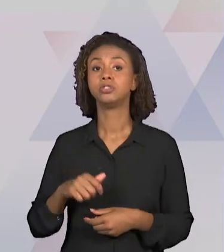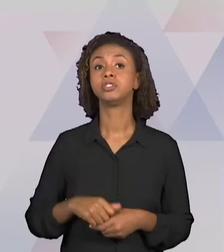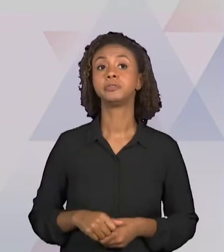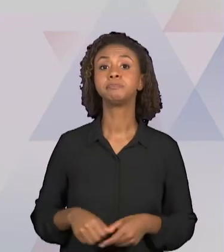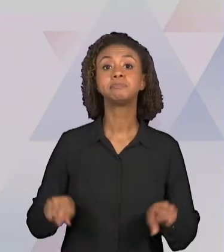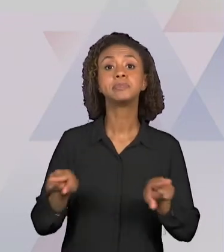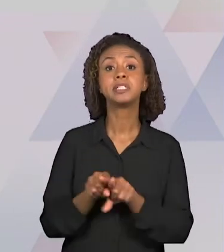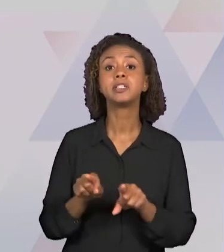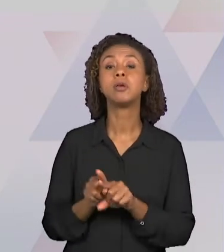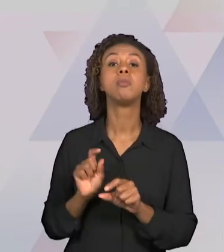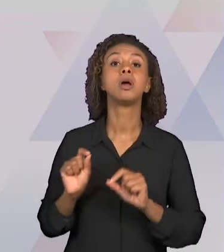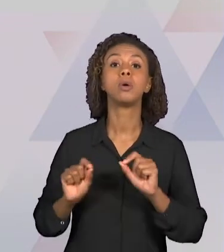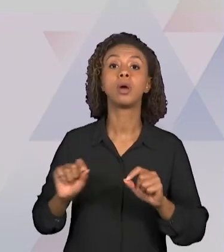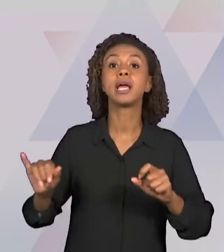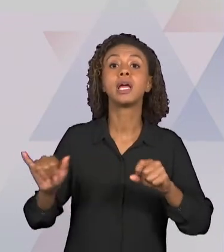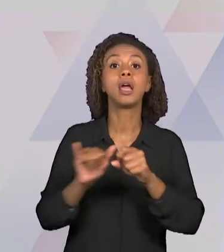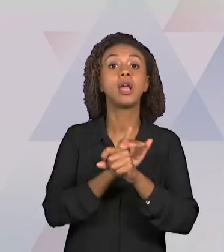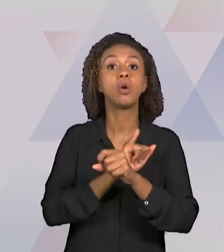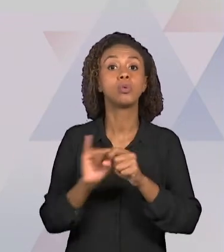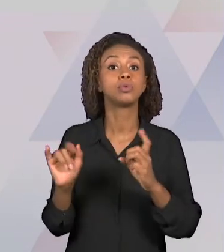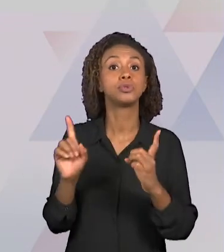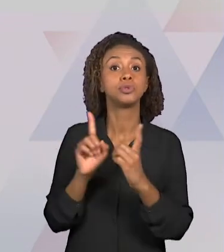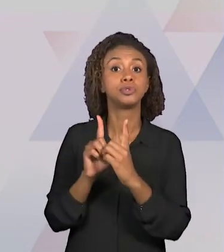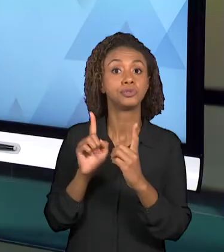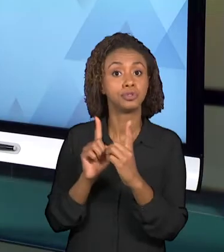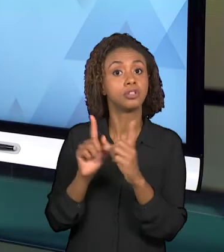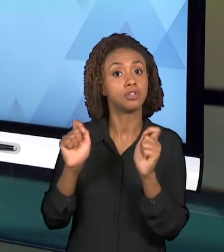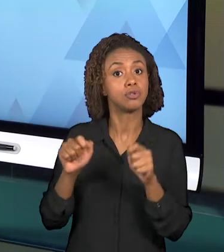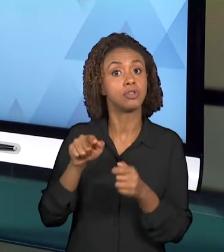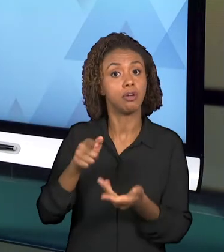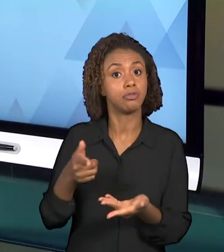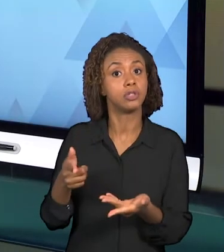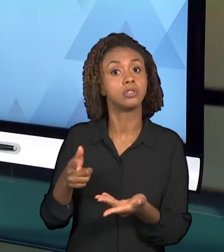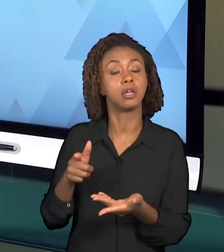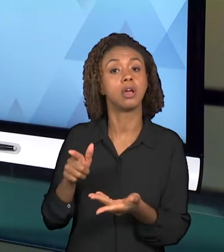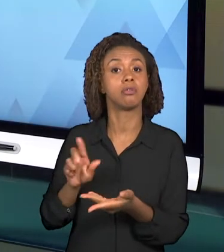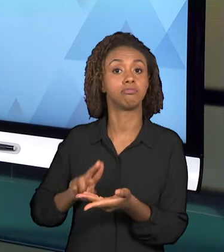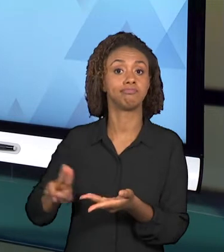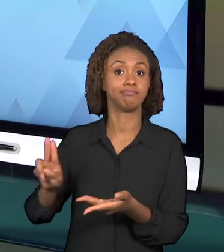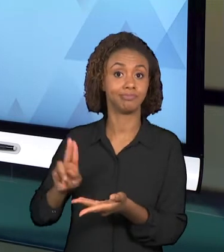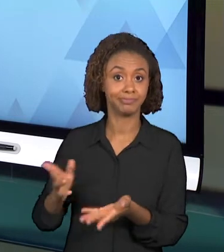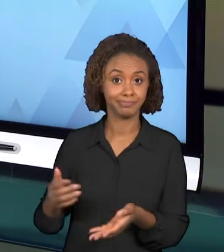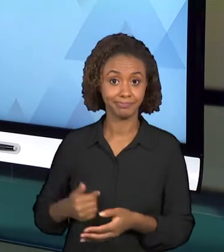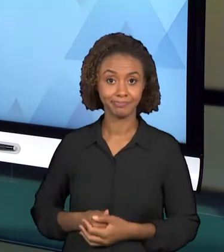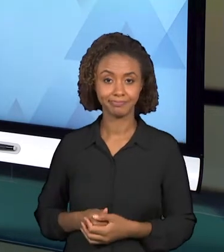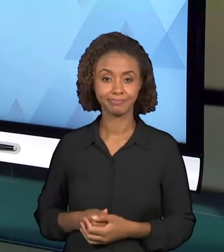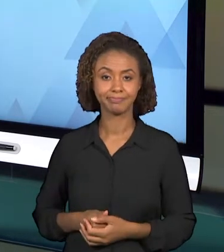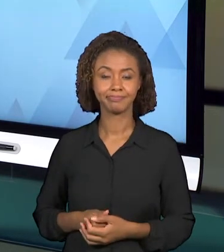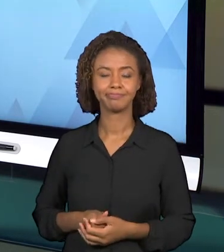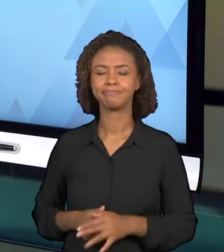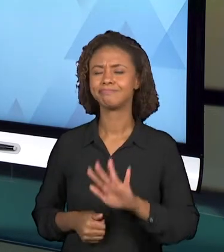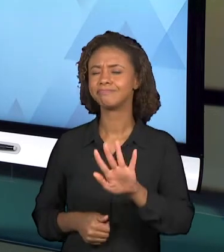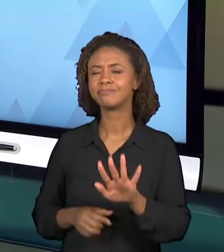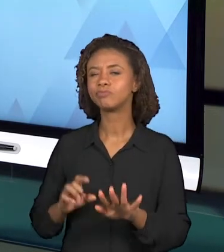PODEM ESTAR PRESENTES NESSA VIDEOAULA. PARA PENSAR UM POUQUINHO A RESPEITO DOS RECURSOS